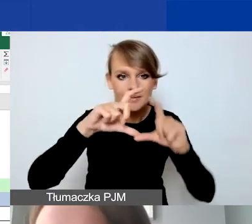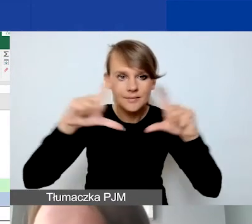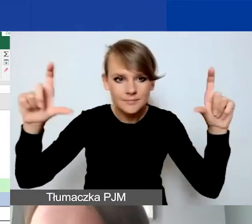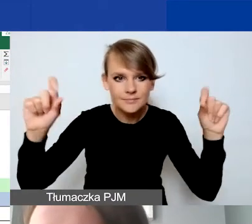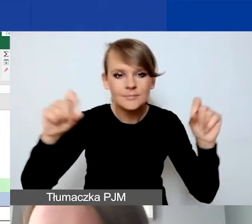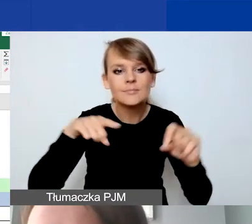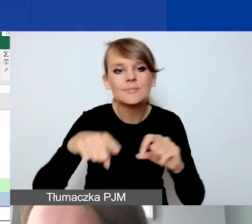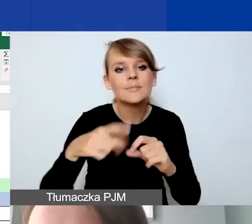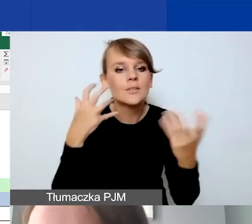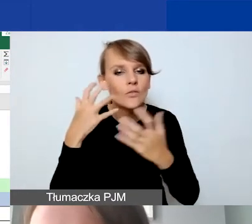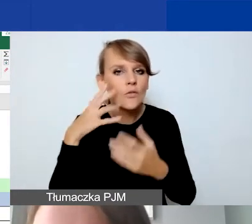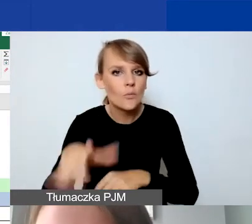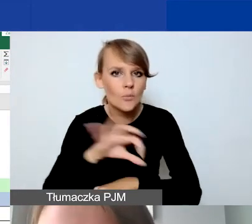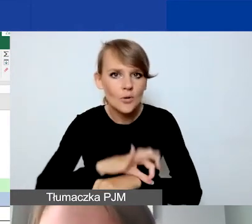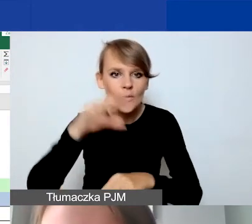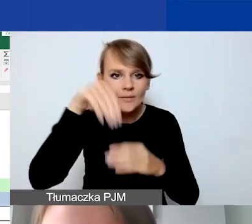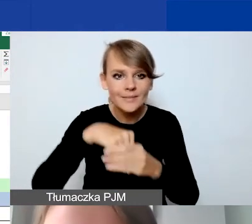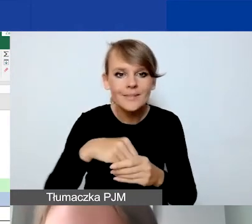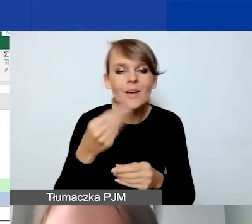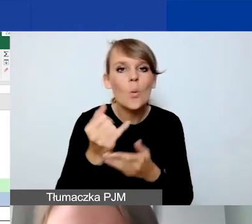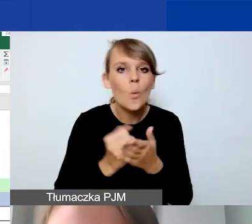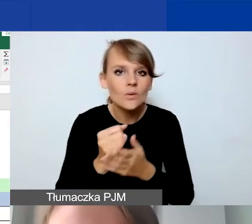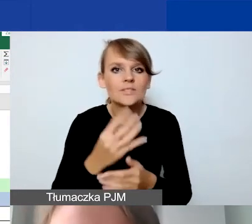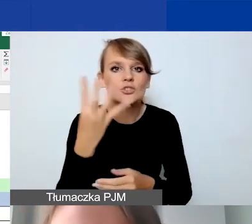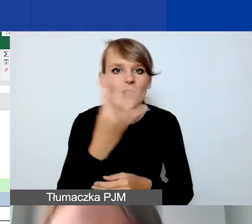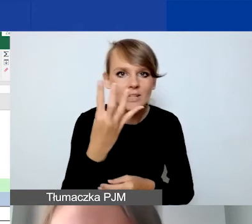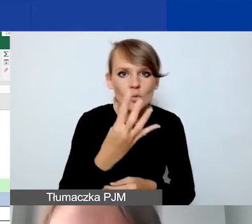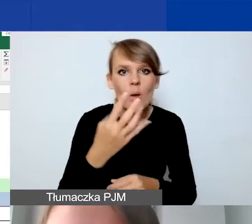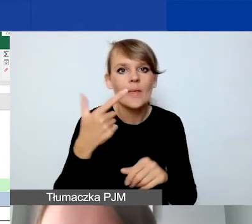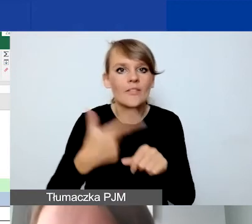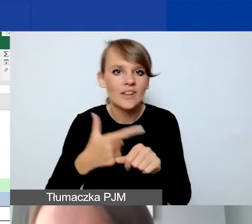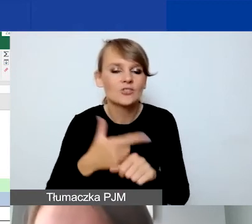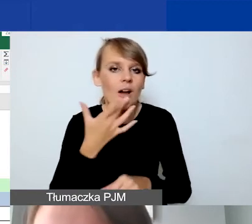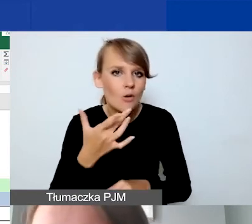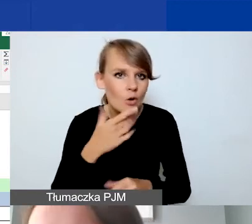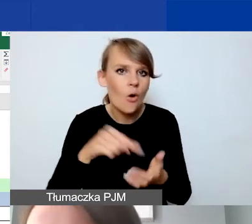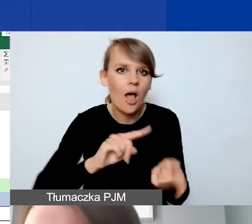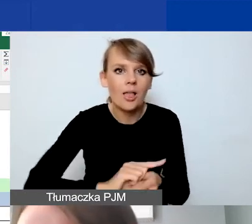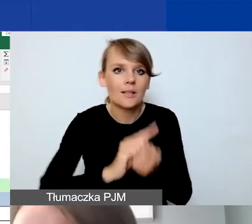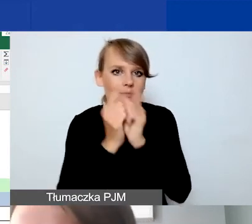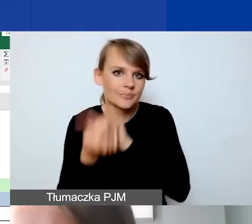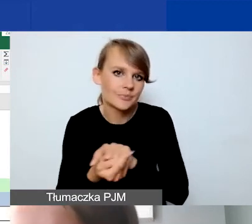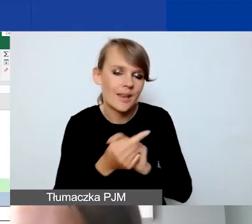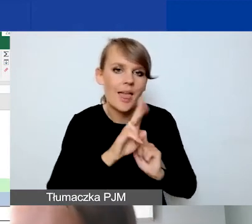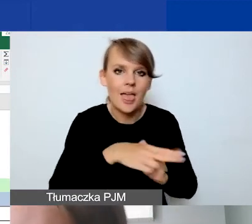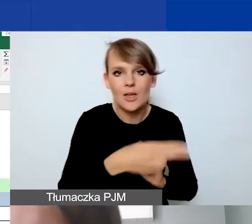i tutaj jest zawsze ten kurs, o którym mówiłam 4 złote 20 groszy, którym przeliczamy. Jeśli chcecie wykonać działanie,